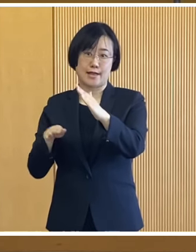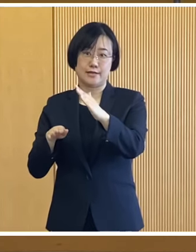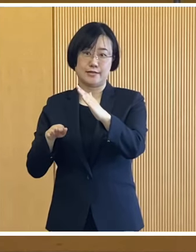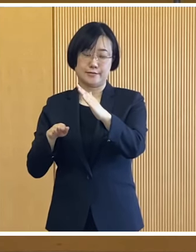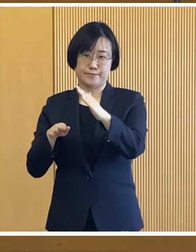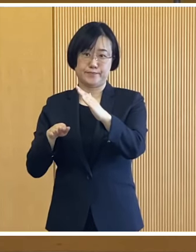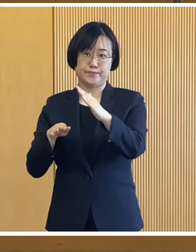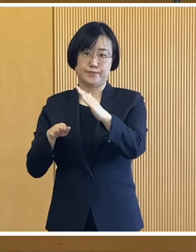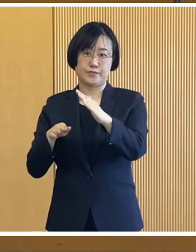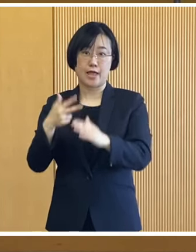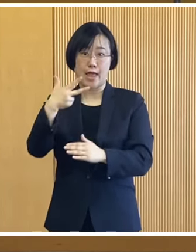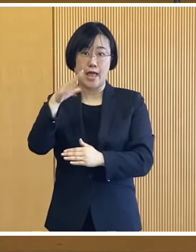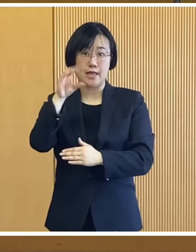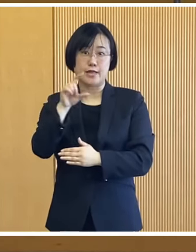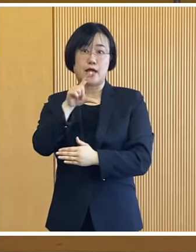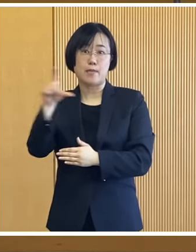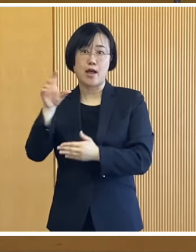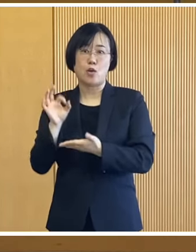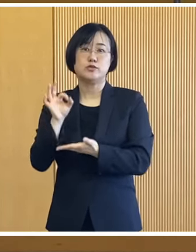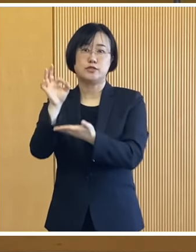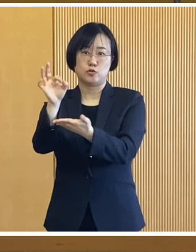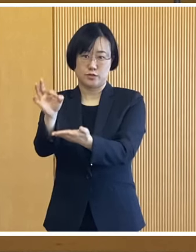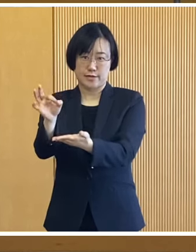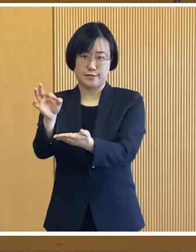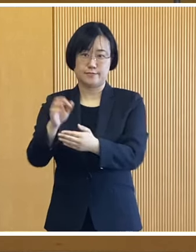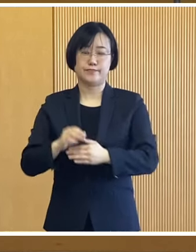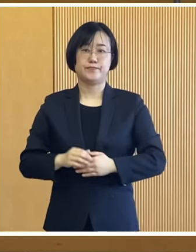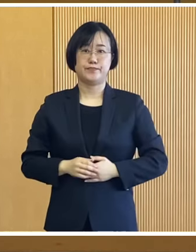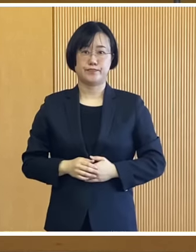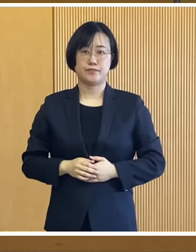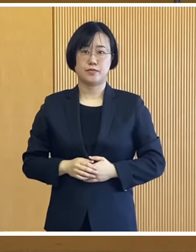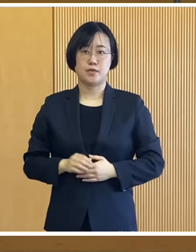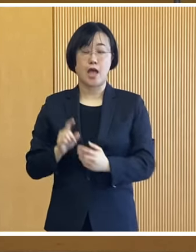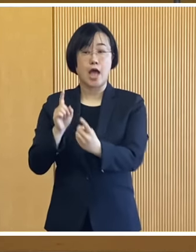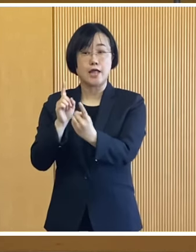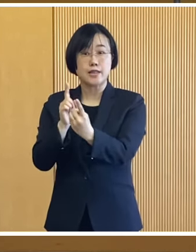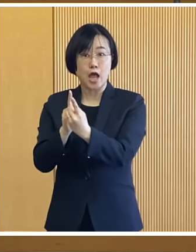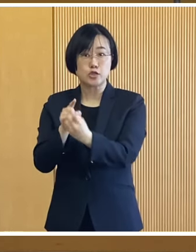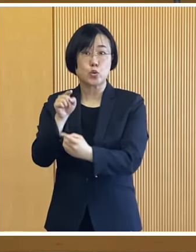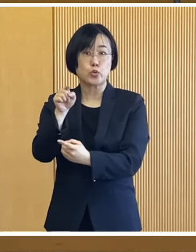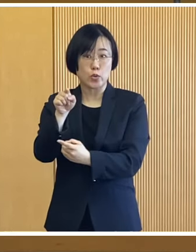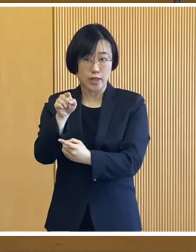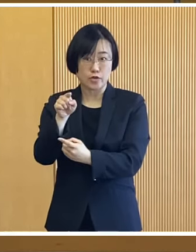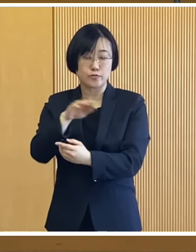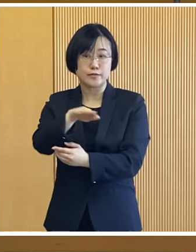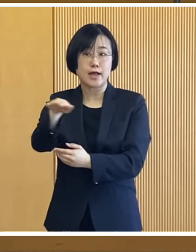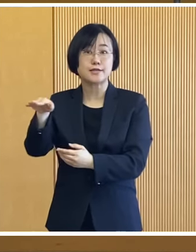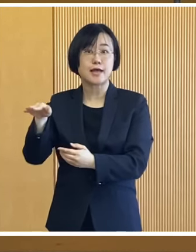1世帯あたり7万円を支給いたします 対象となる世帯には